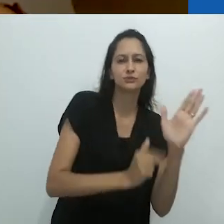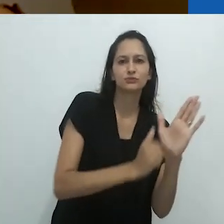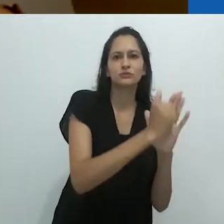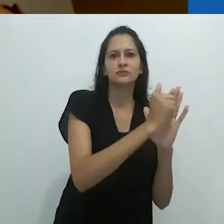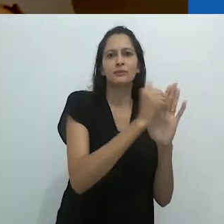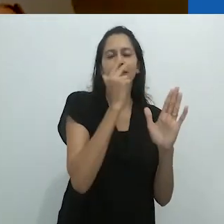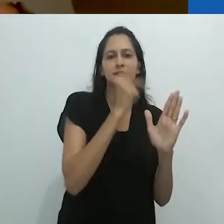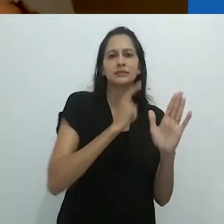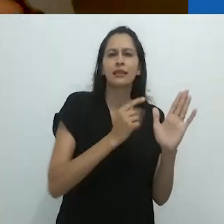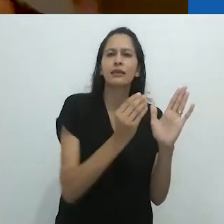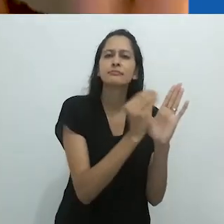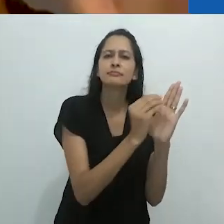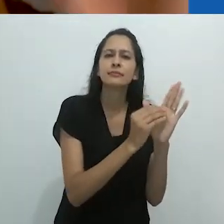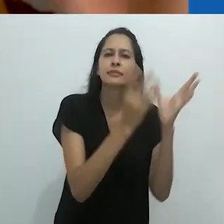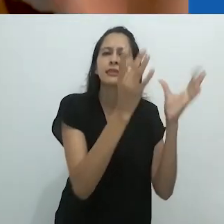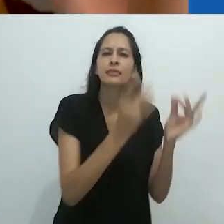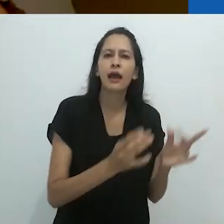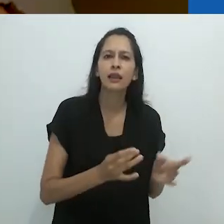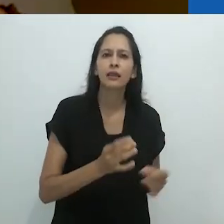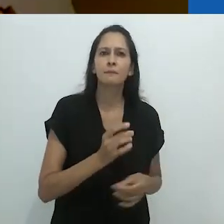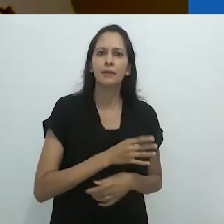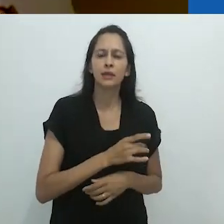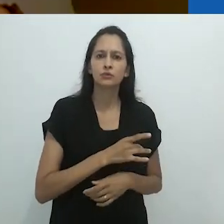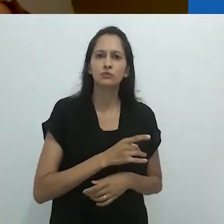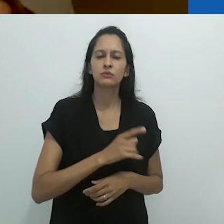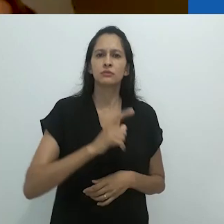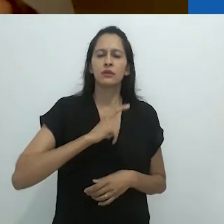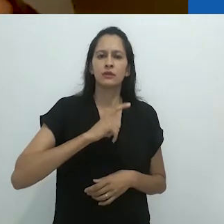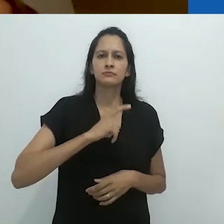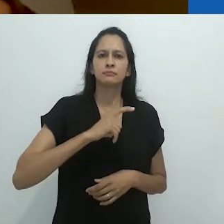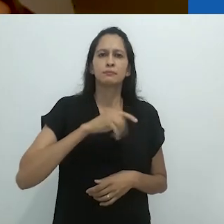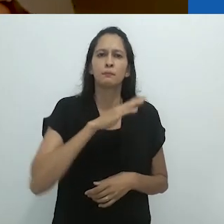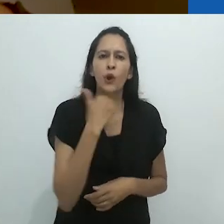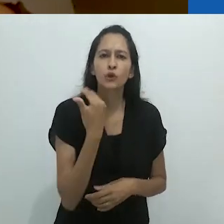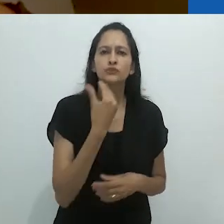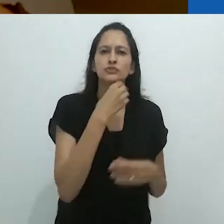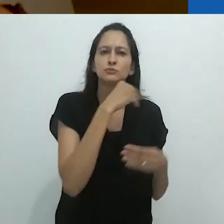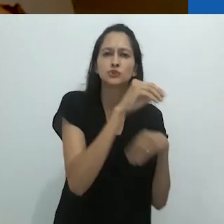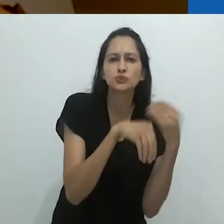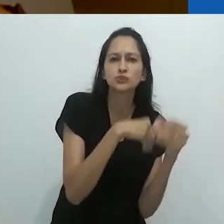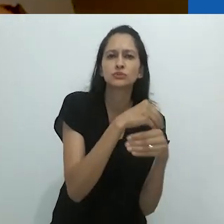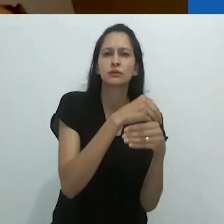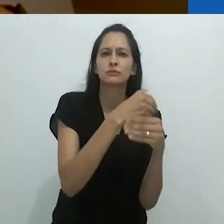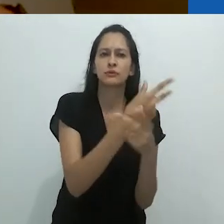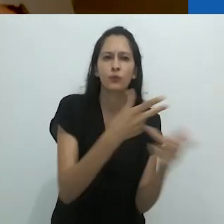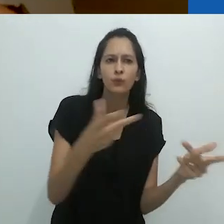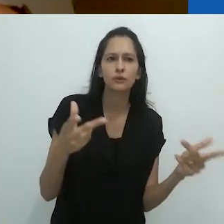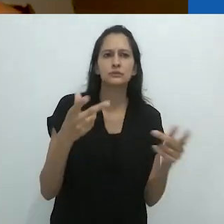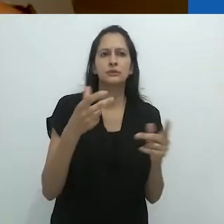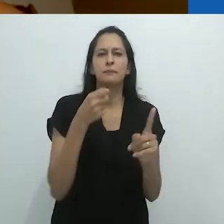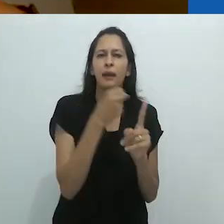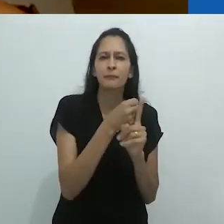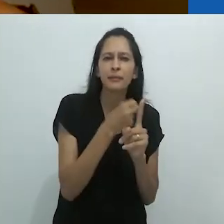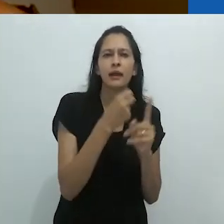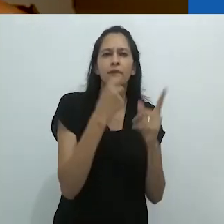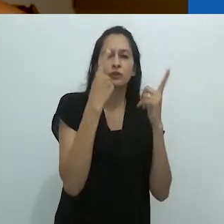É uma “obra de arte”, é assustador. É homicida,